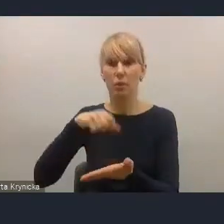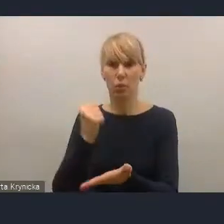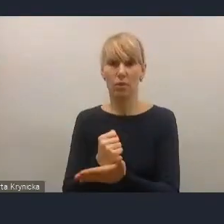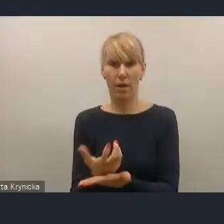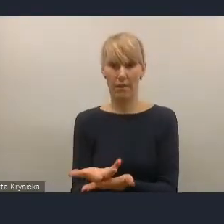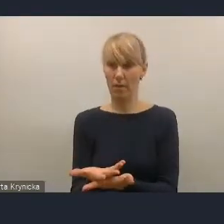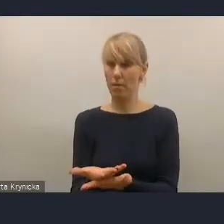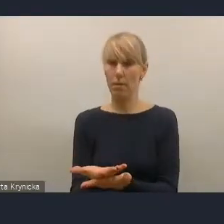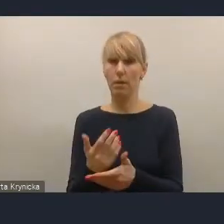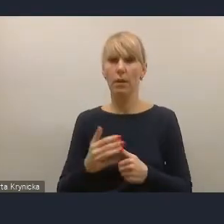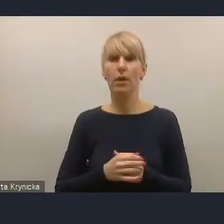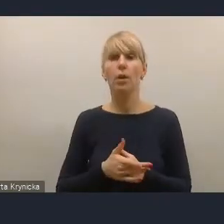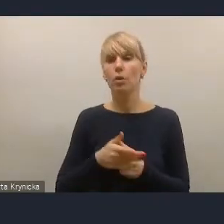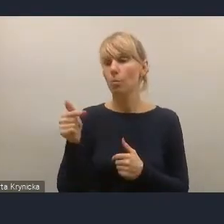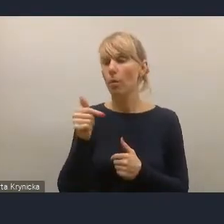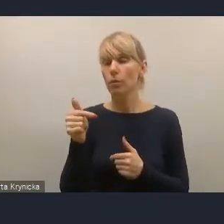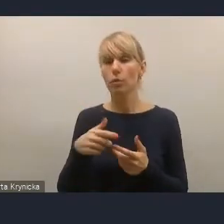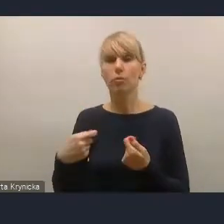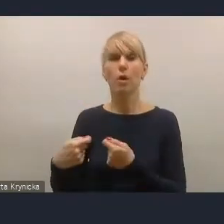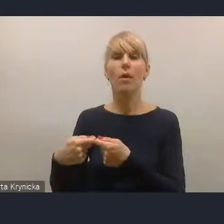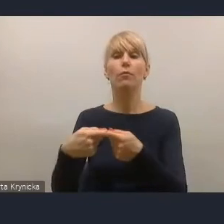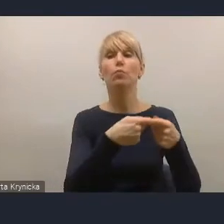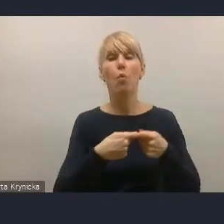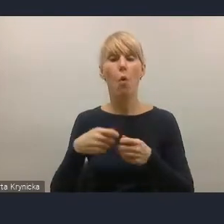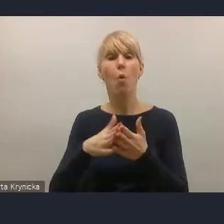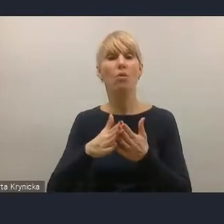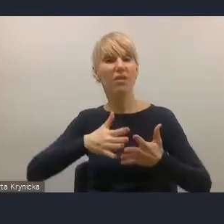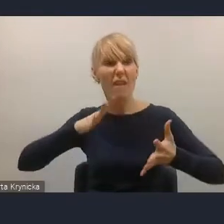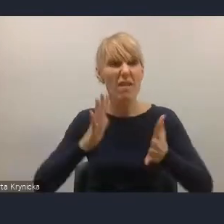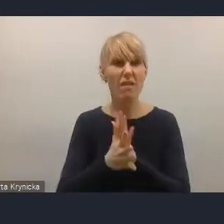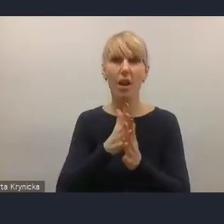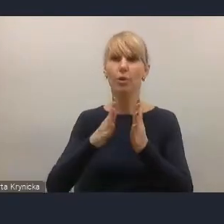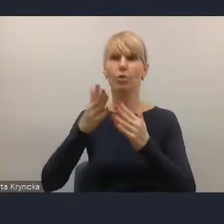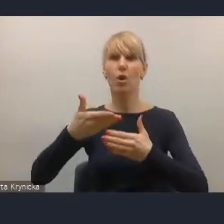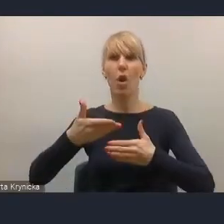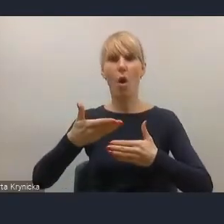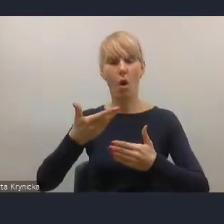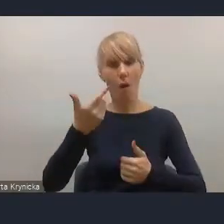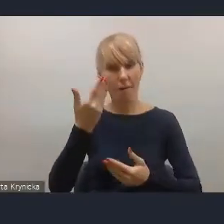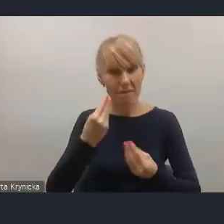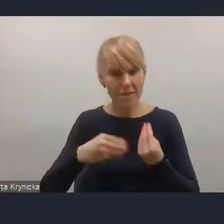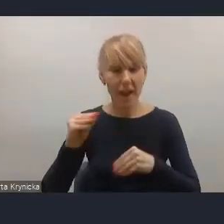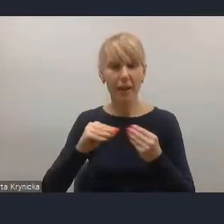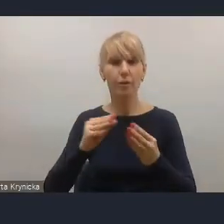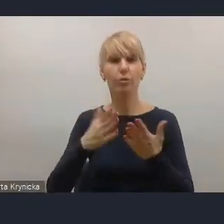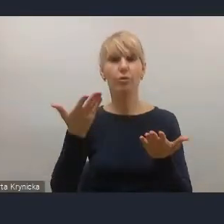zawalczyć o większą odwagę resortu rozwoju i technologii w planowaniu zmian